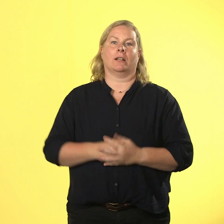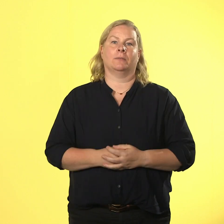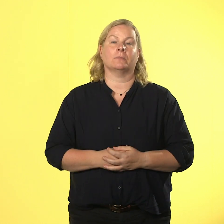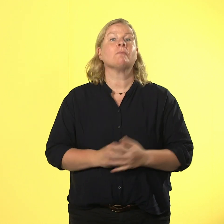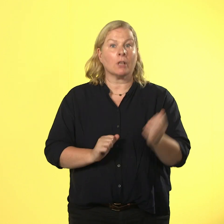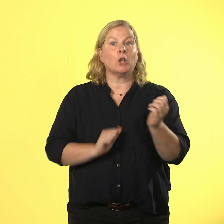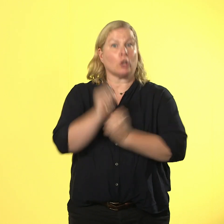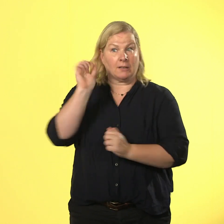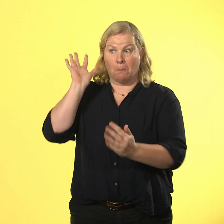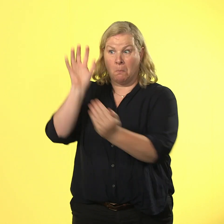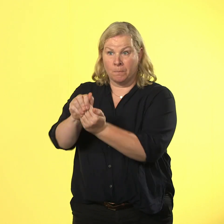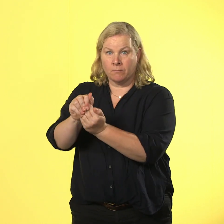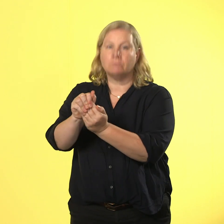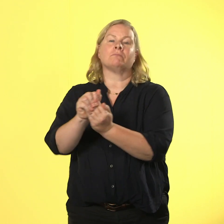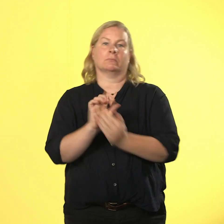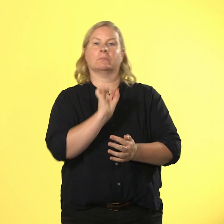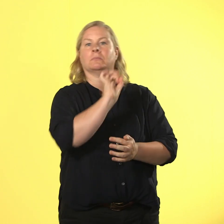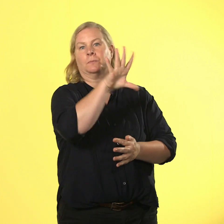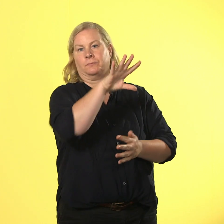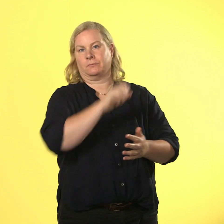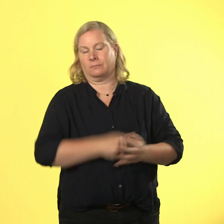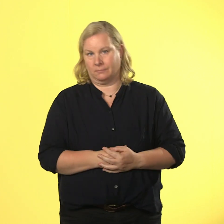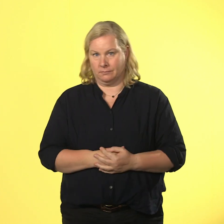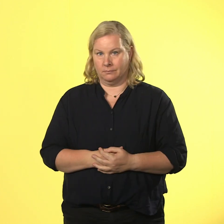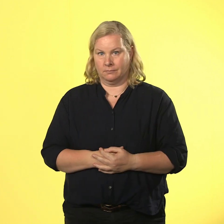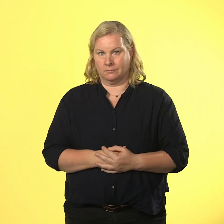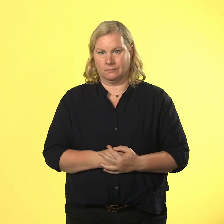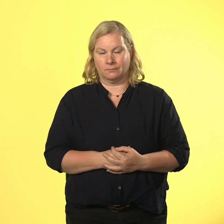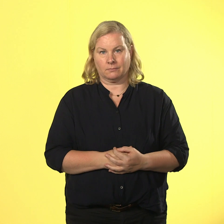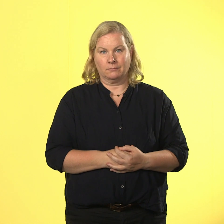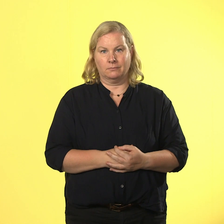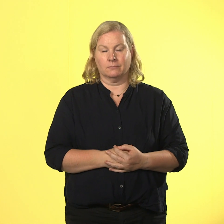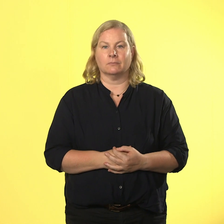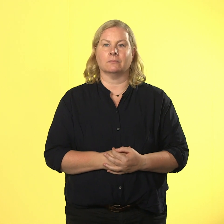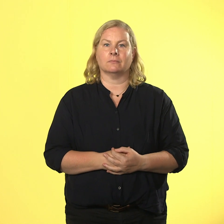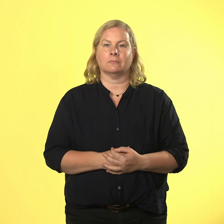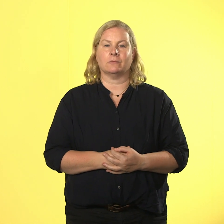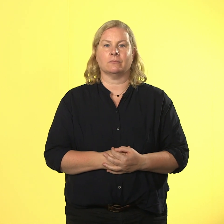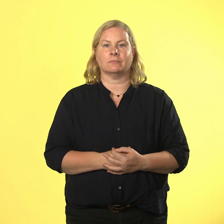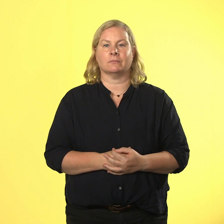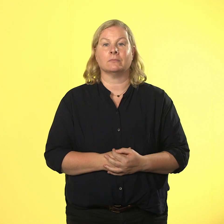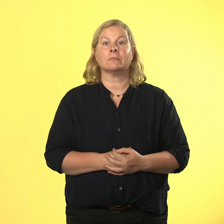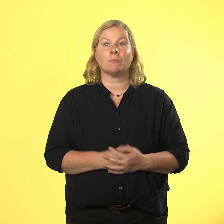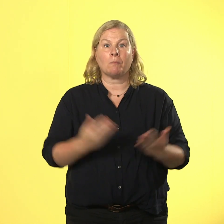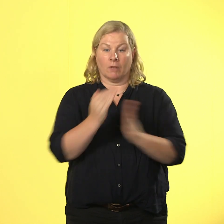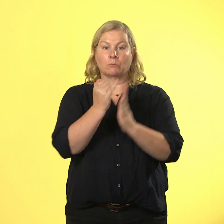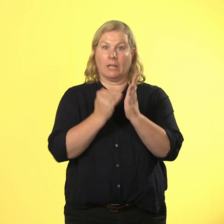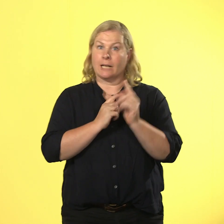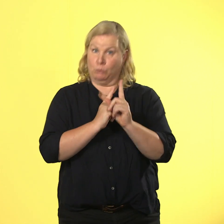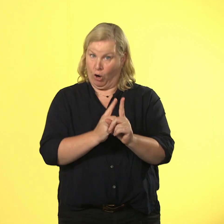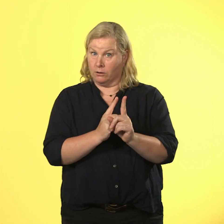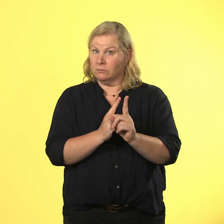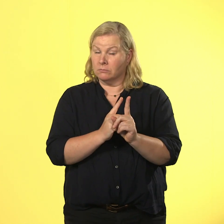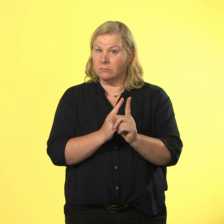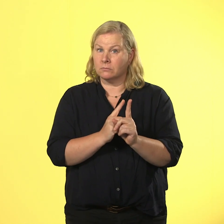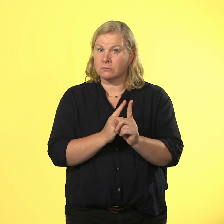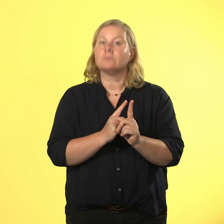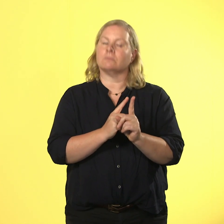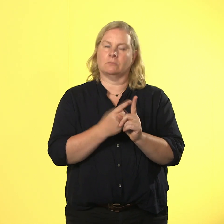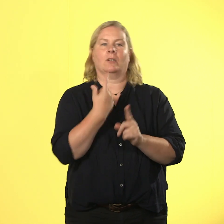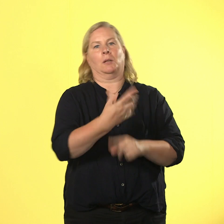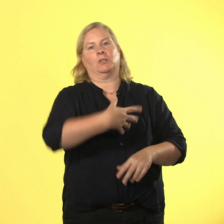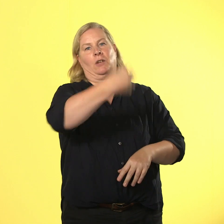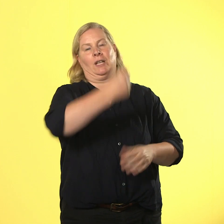fliegt raus. wer nach den regeln spielt, gewinnt. und der preis: